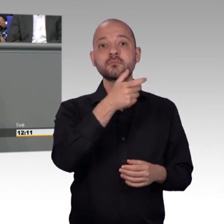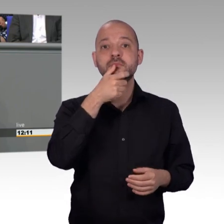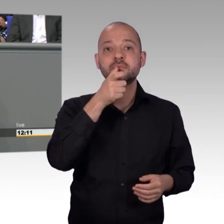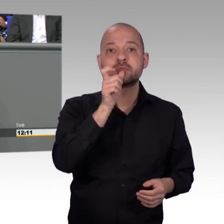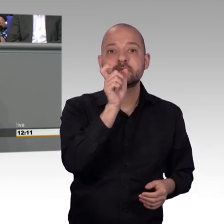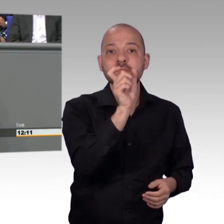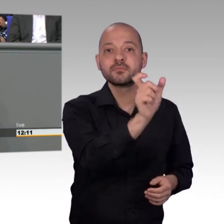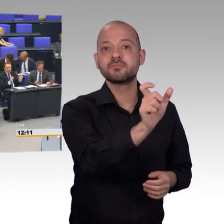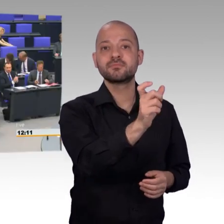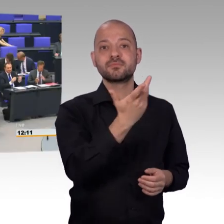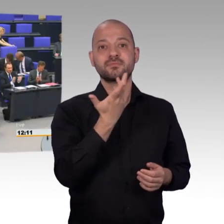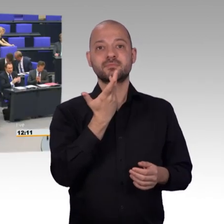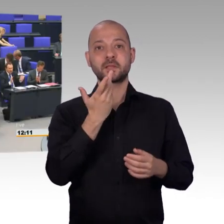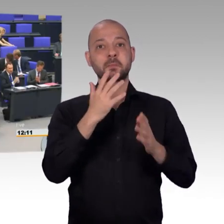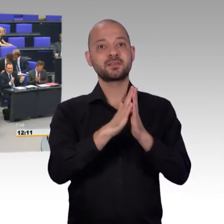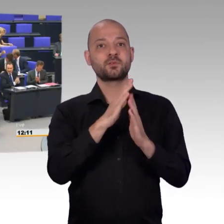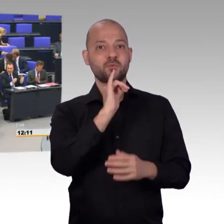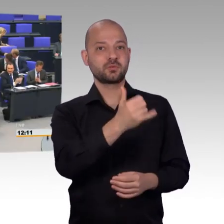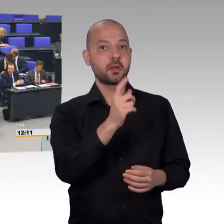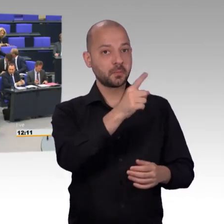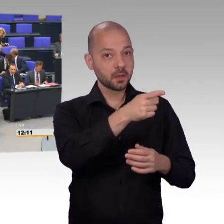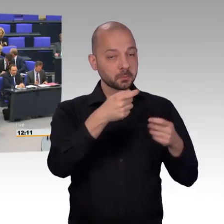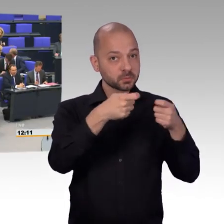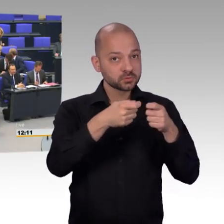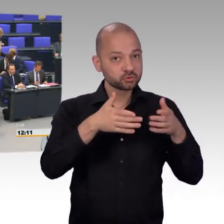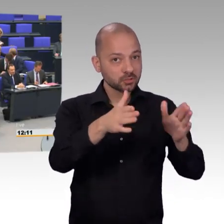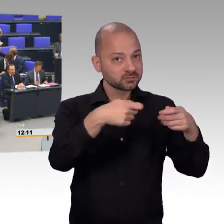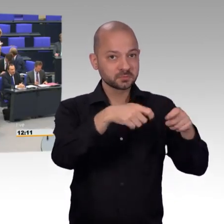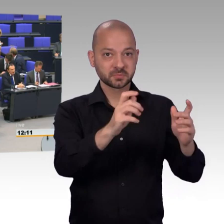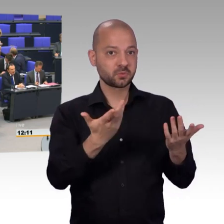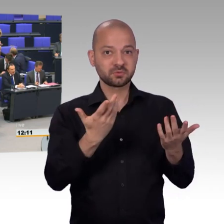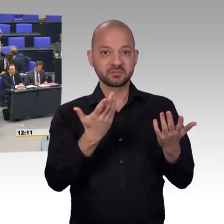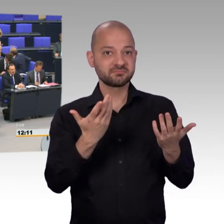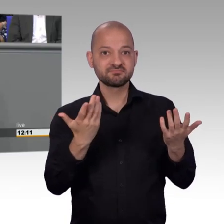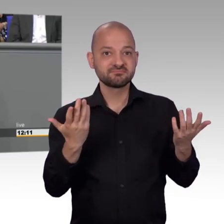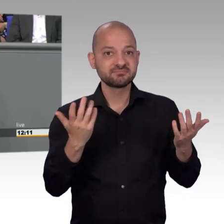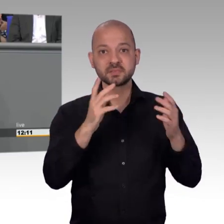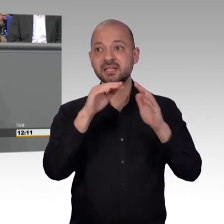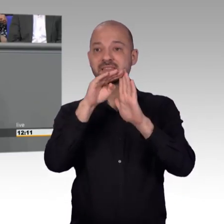[Beifall] Ich darf mich bedanken, es wurde auch angesprochen über Ortstermine,